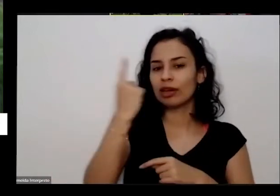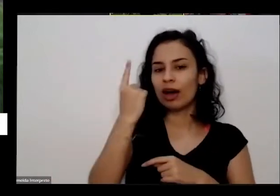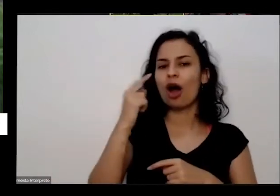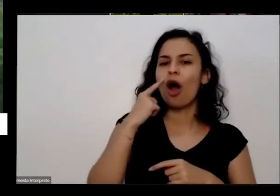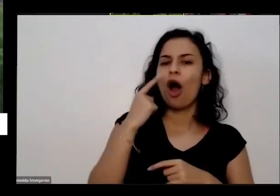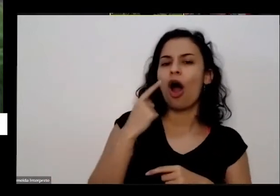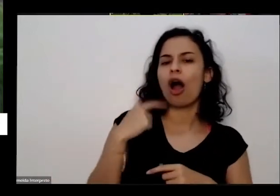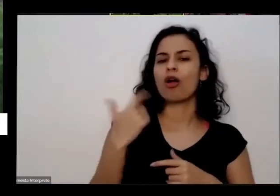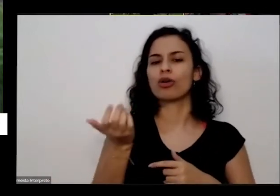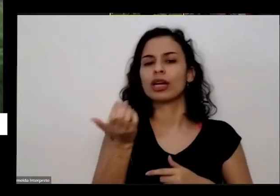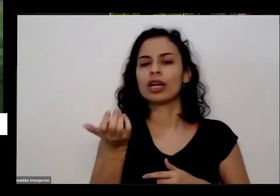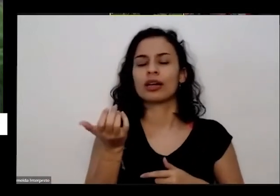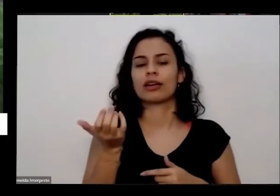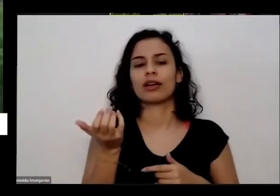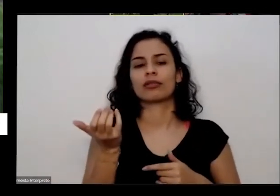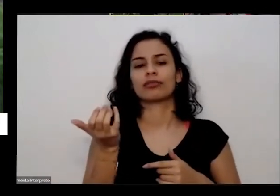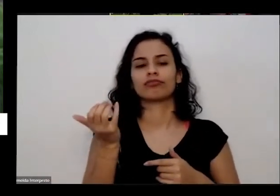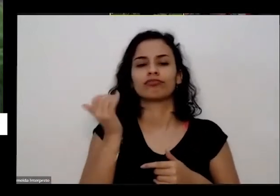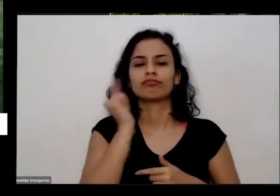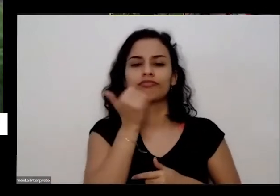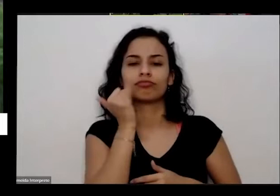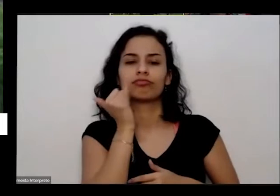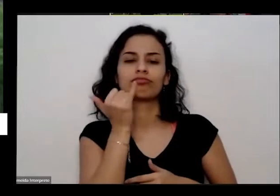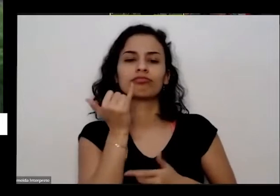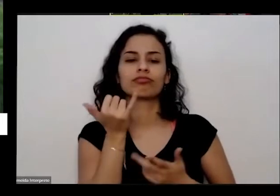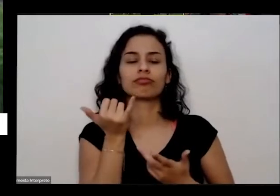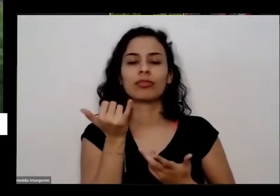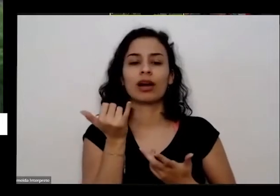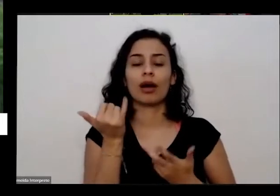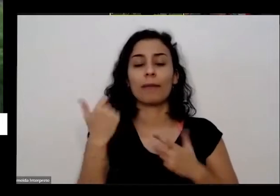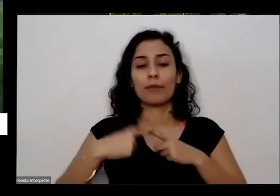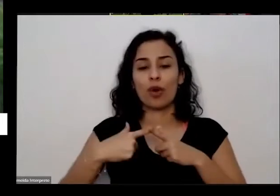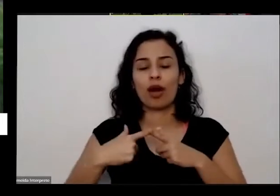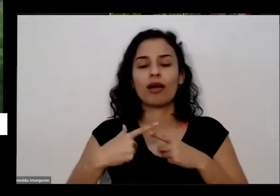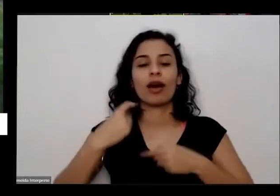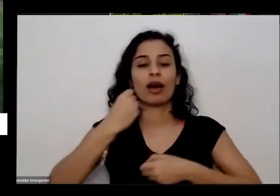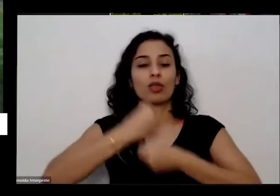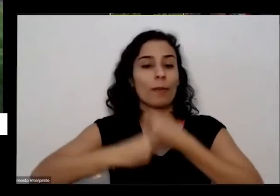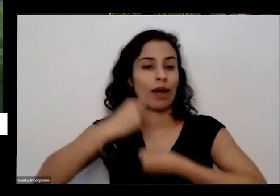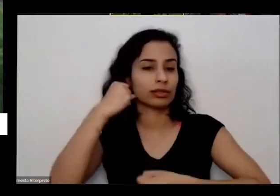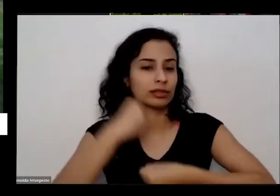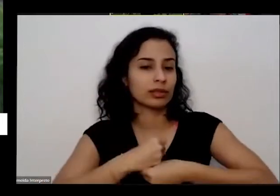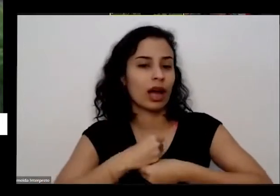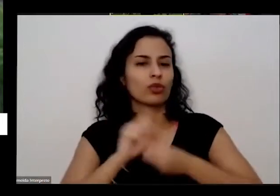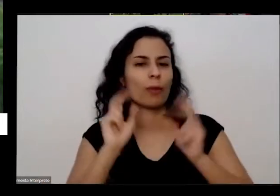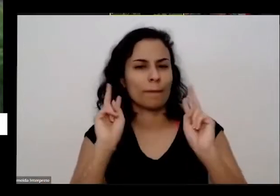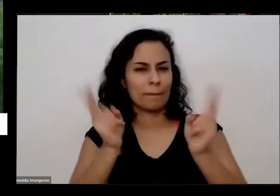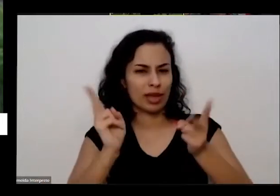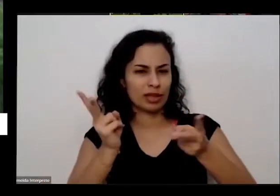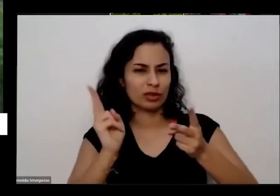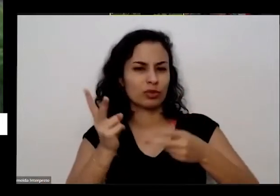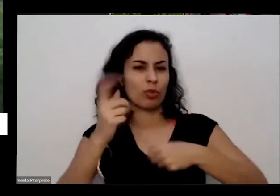eu queria dar um testemunho fim do ano passado Nesta mesma época do ano teve a oficina do Juarez